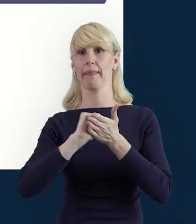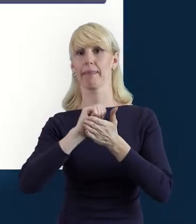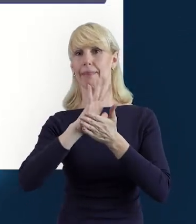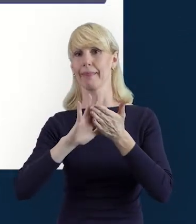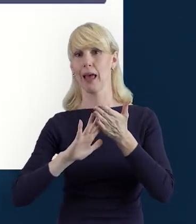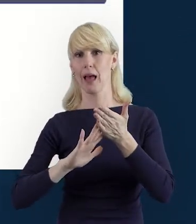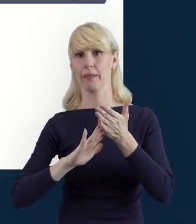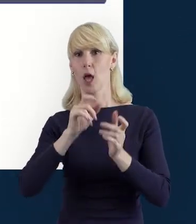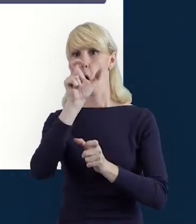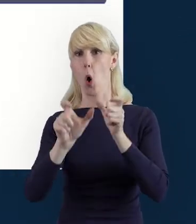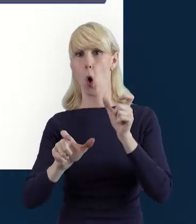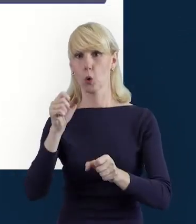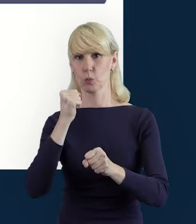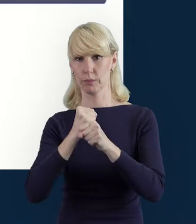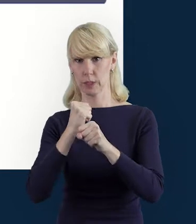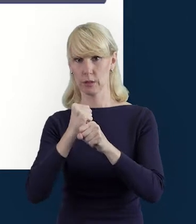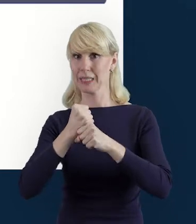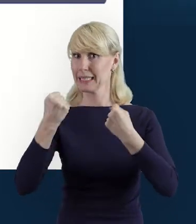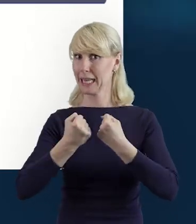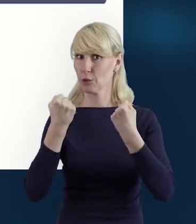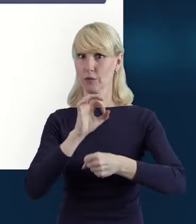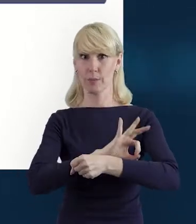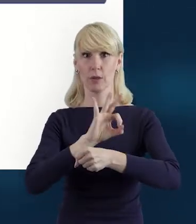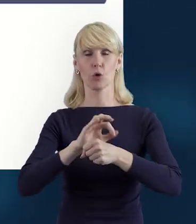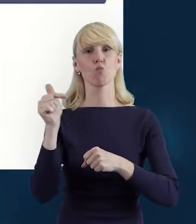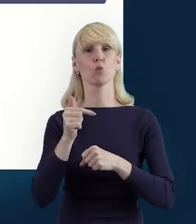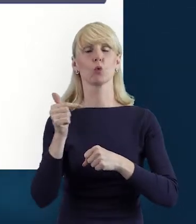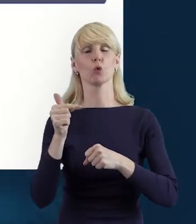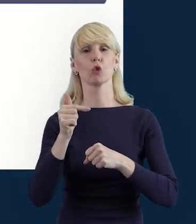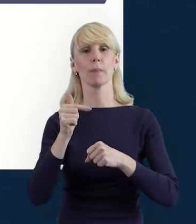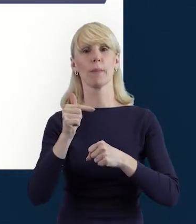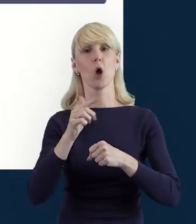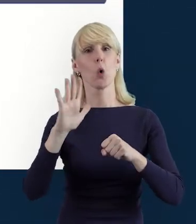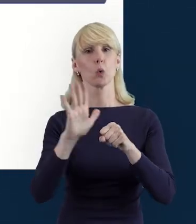To jest pierwszy krok. A żeby to zrobić, klikamy właśnie na ten zielony plus,